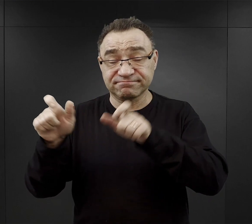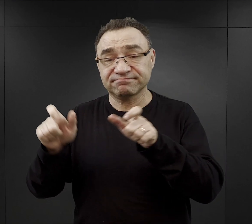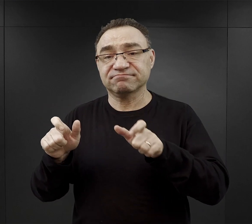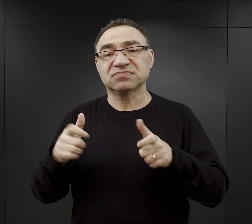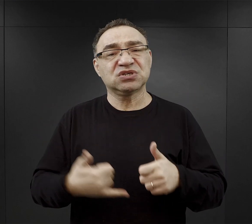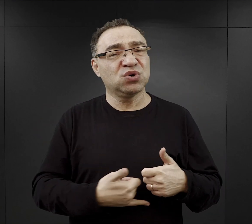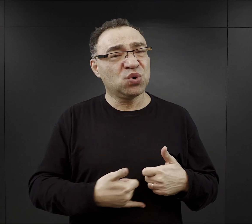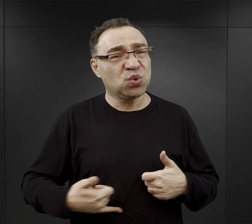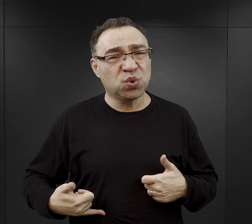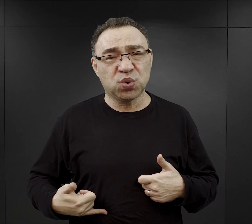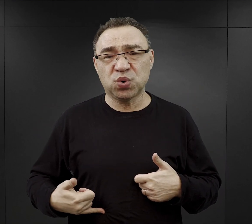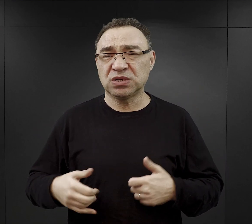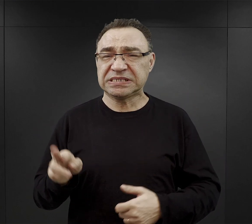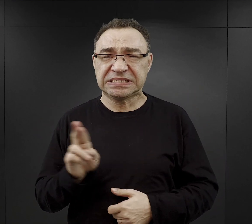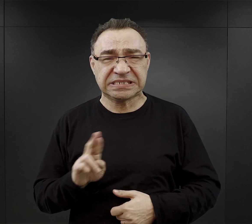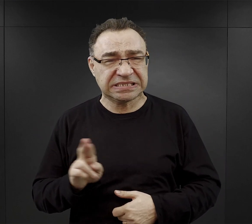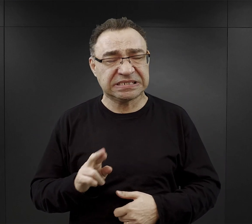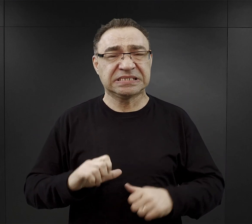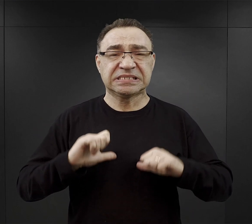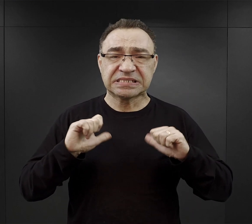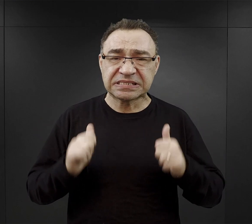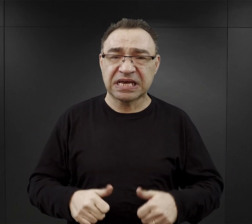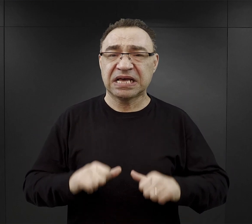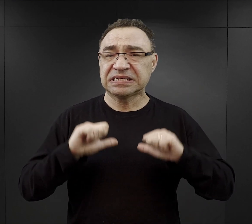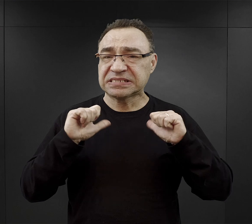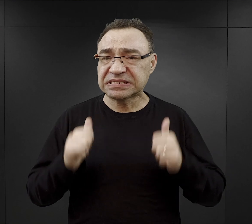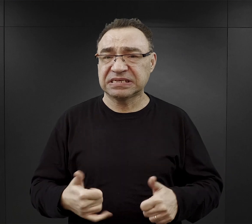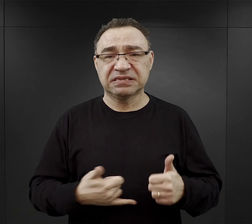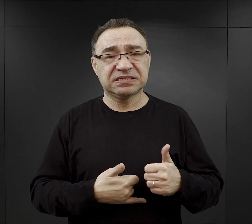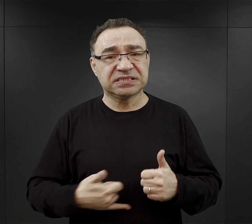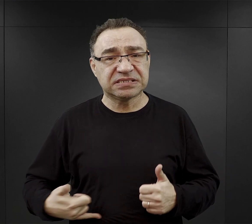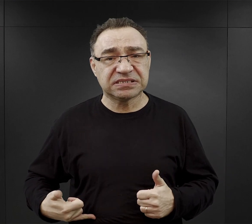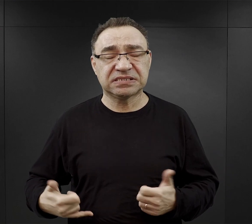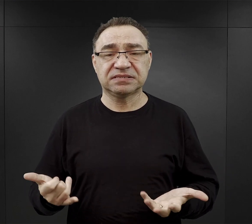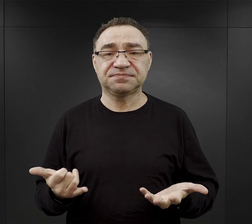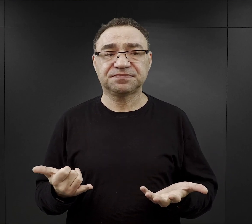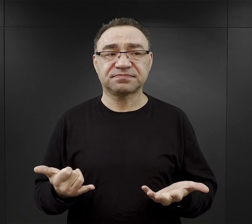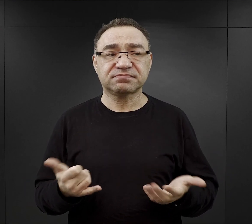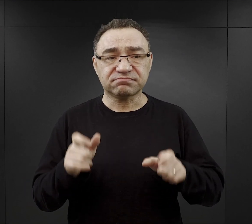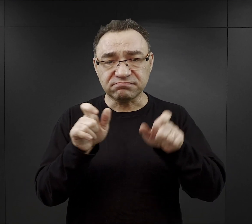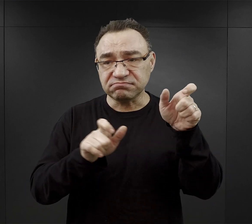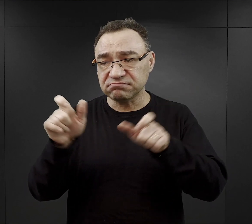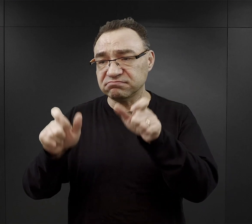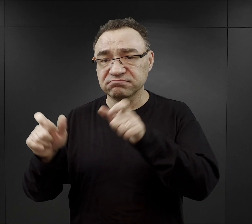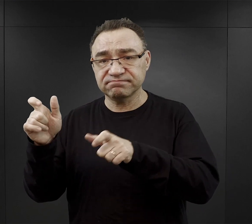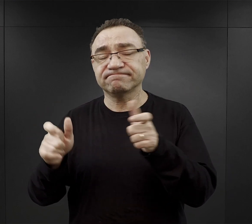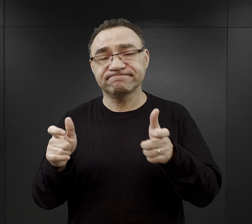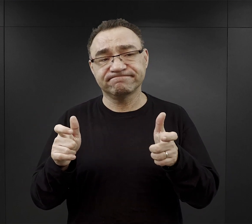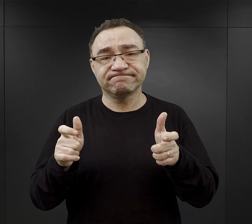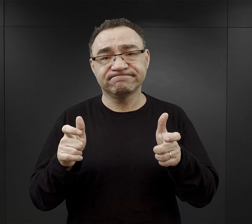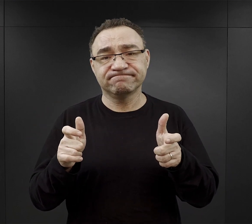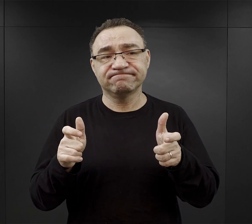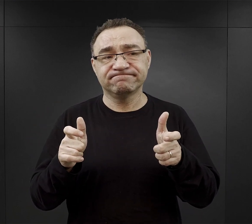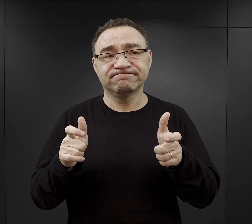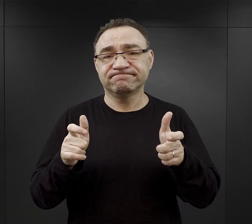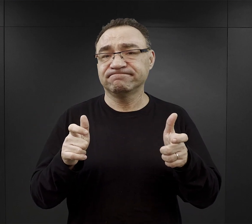poczucie chronicznego głodu i to dla ogromnej części z nich było wielkim problemem.